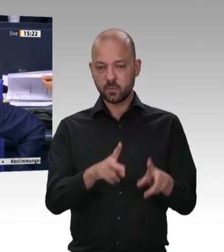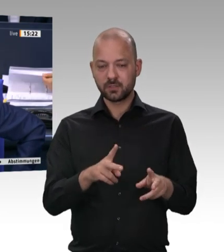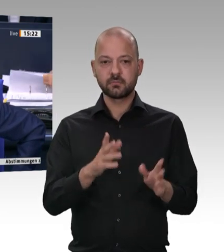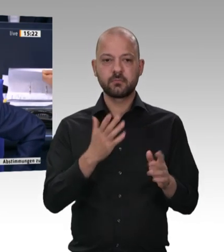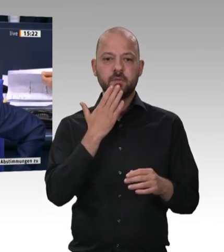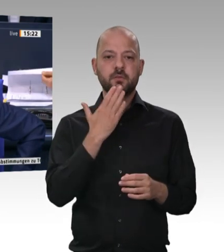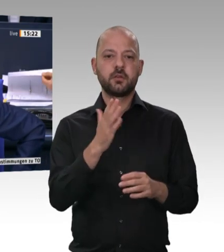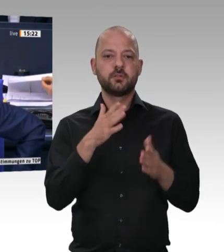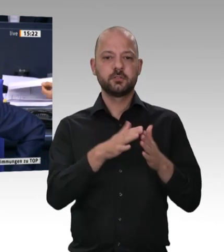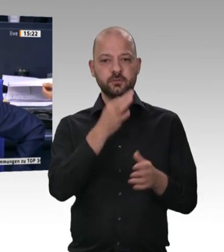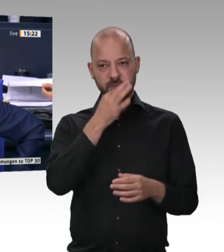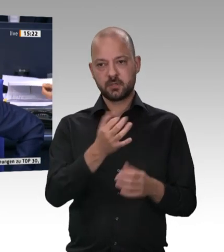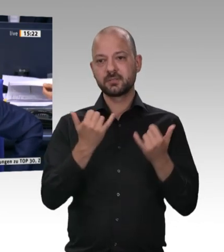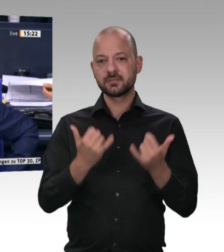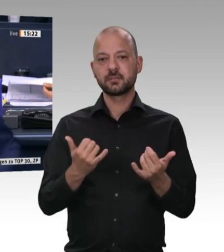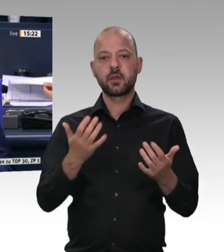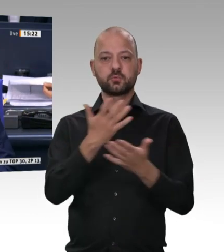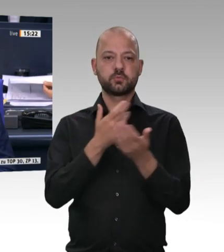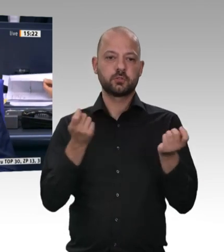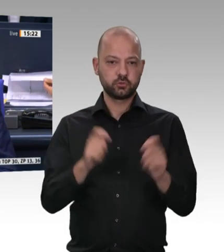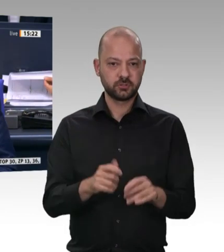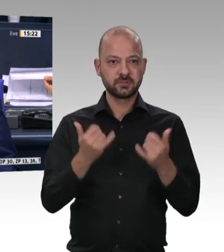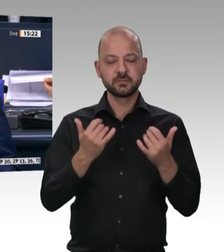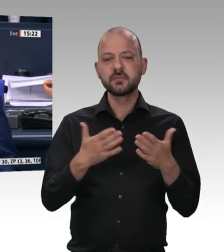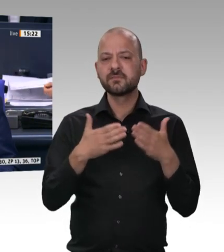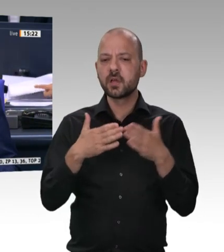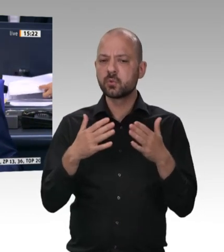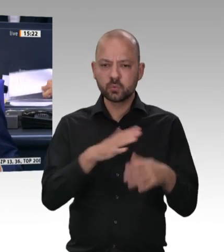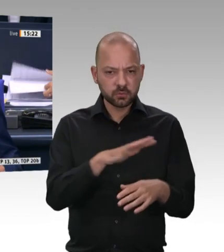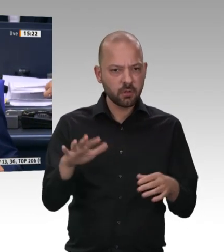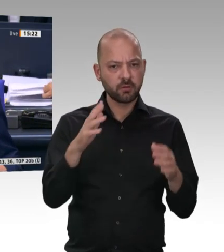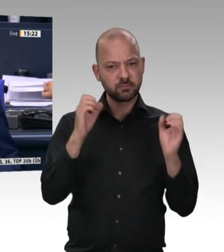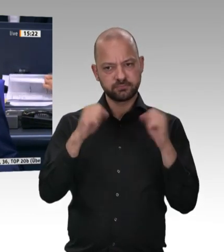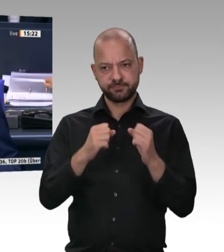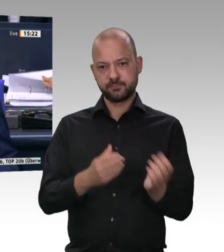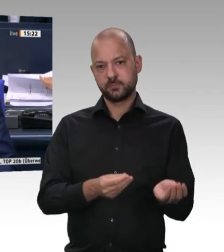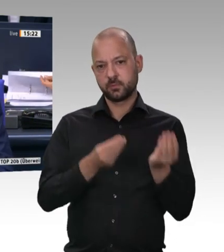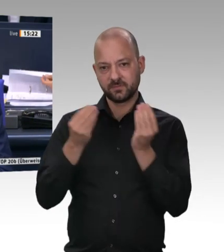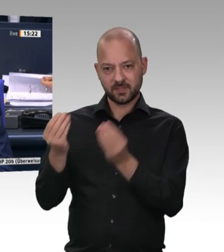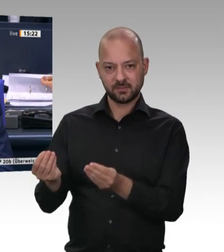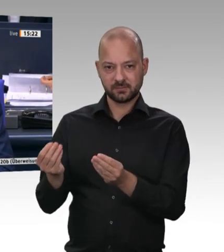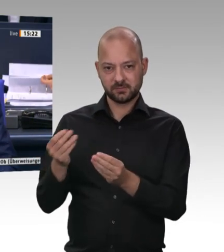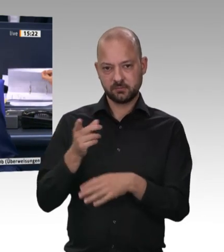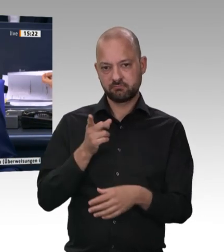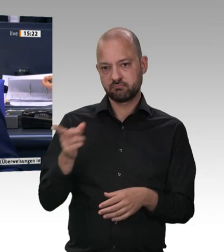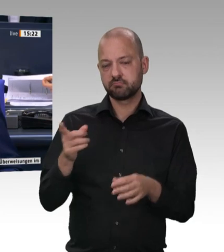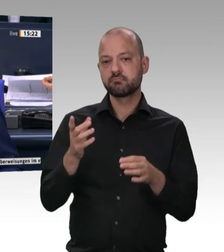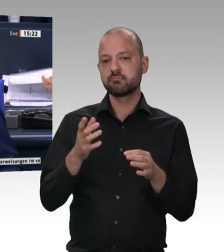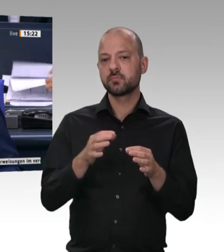an die in der Tagesordnung aufgeführten Ausschüsse vorgeschlagen. Gibt es weitere Überweisungsvorschläge? – Das ist erkennbar nicht der Fall. Dann verfahren wir so.